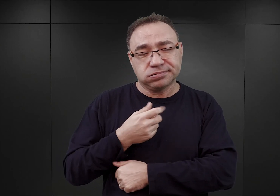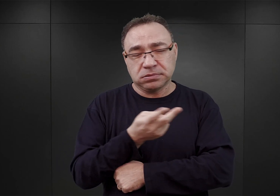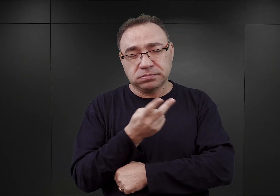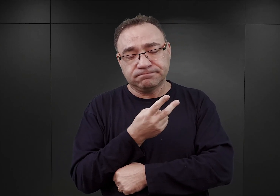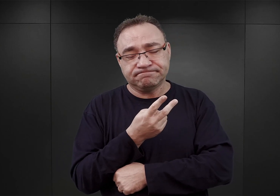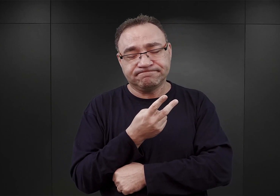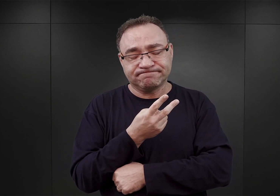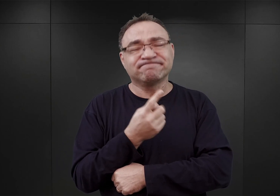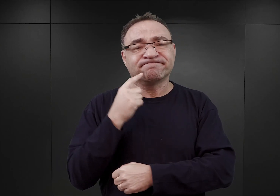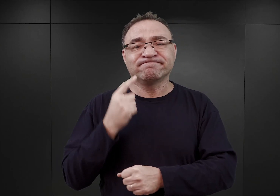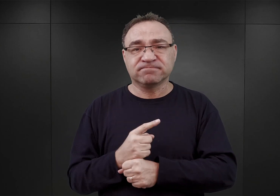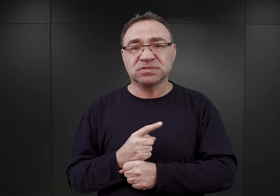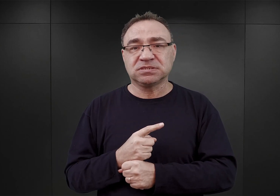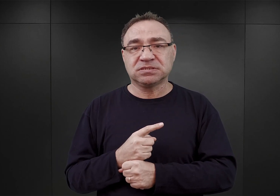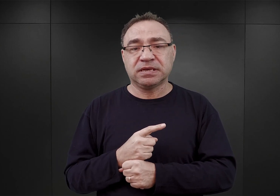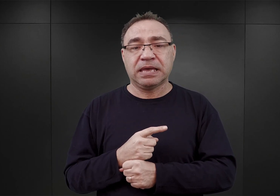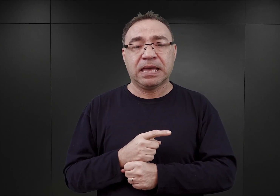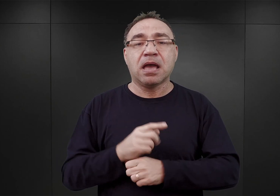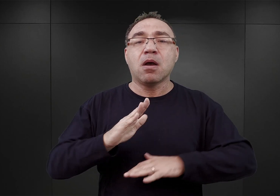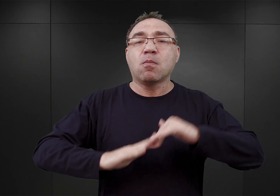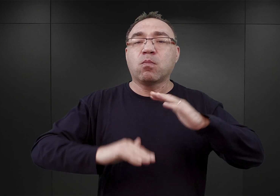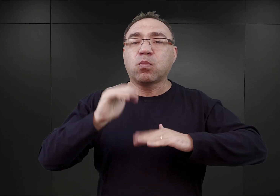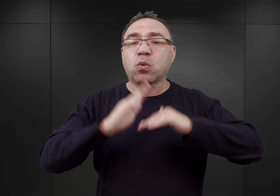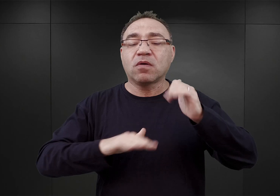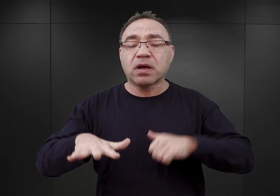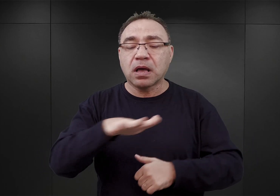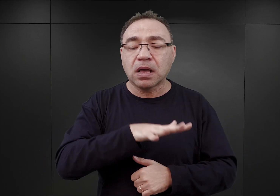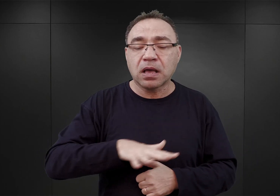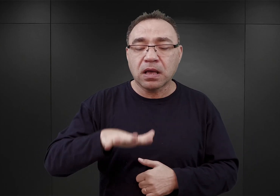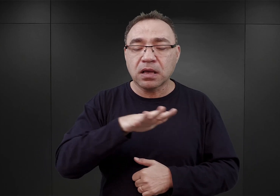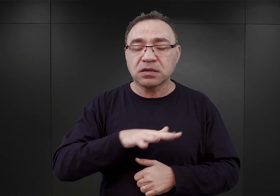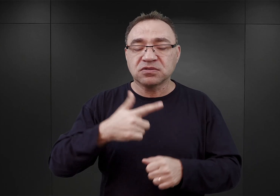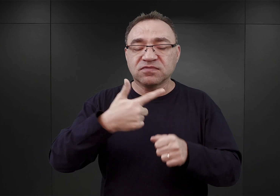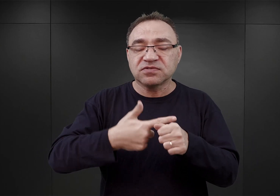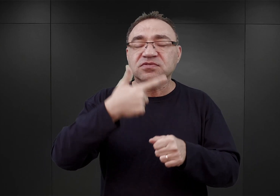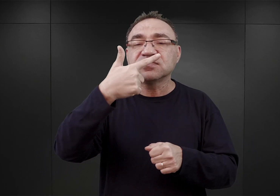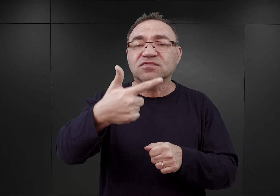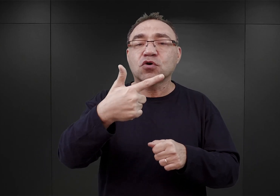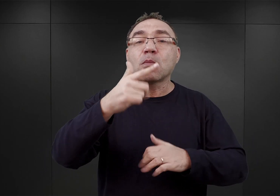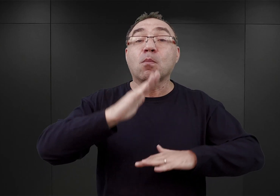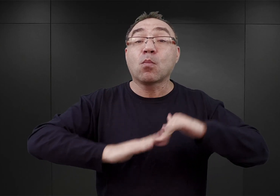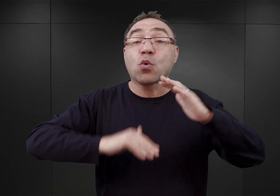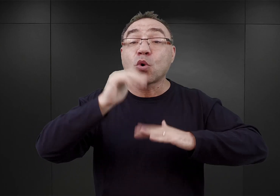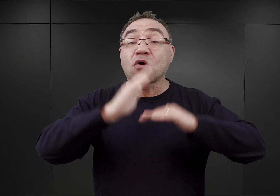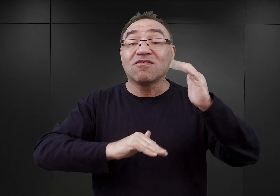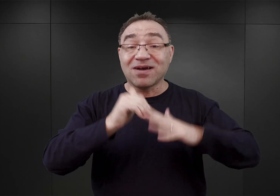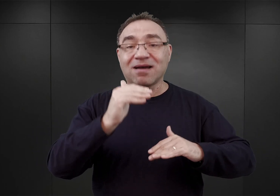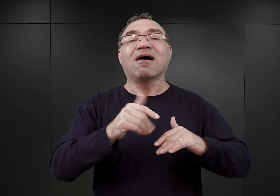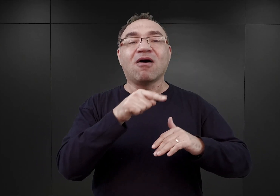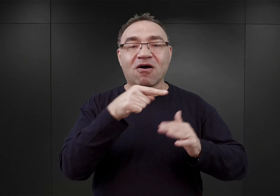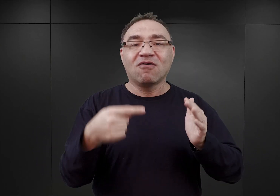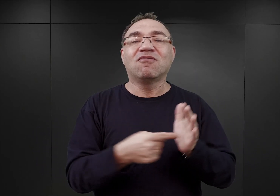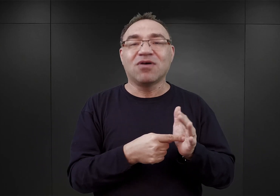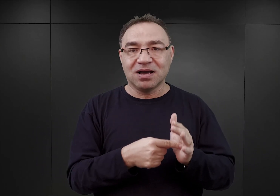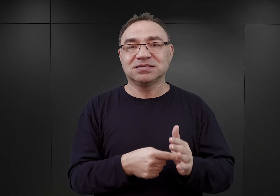że głównym placem budowy miał stać się ów kompleks dwudziestu dwóch budynków murowanych. I on miał tak naprawdę stanowić